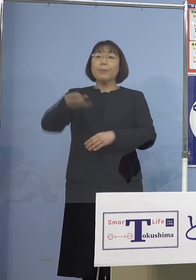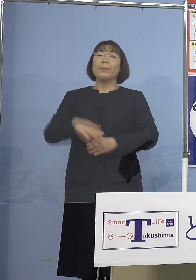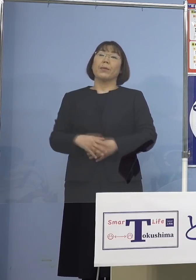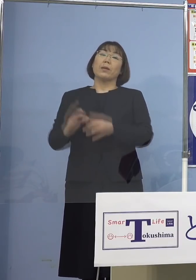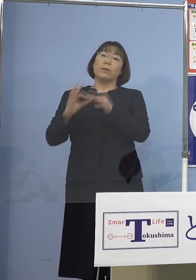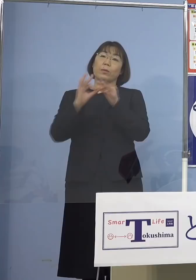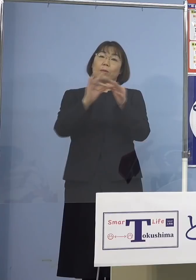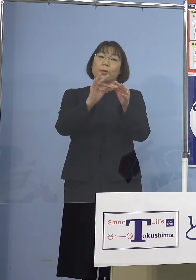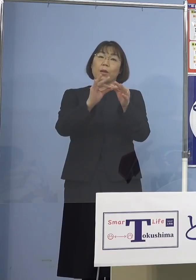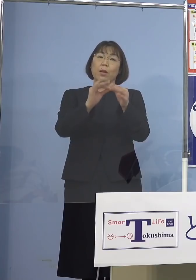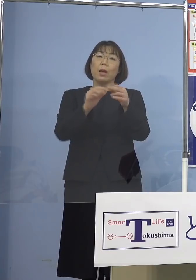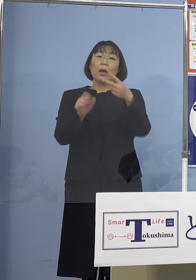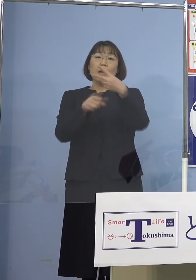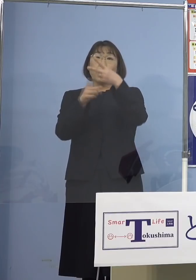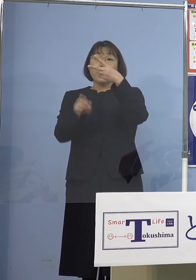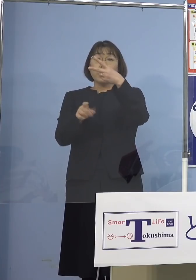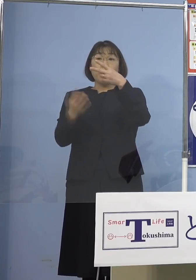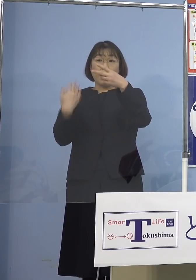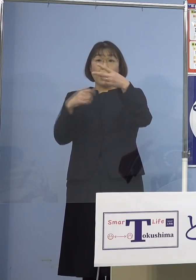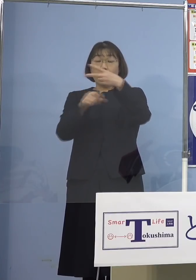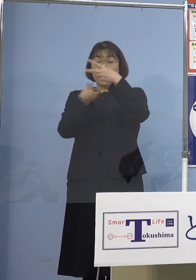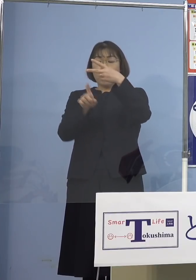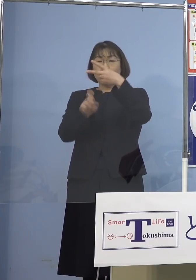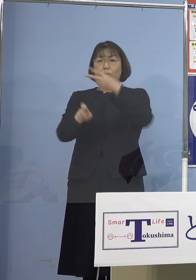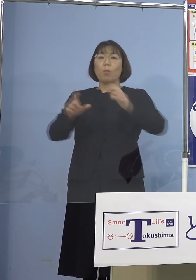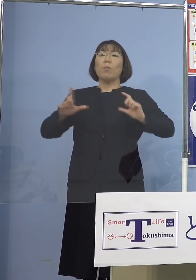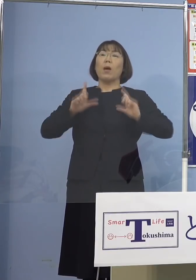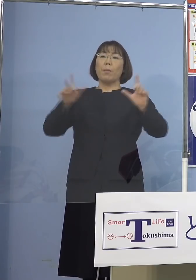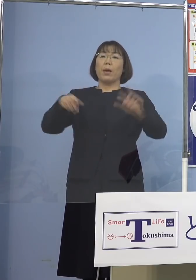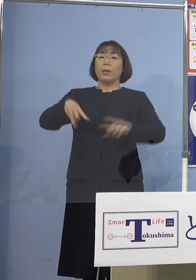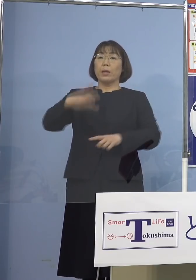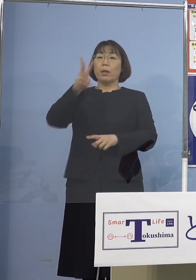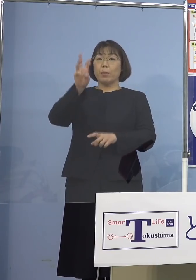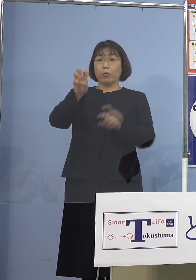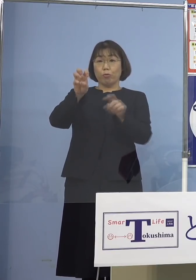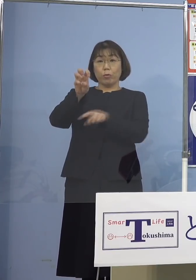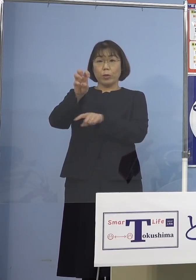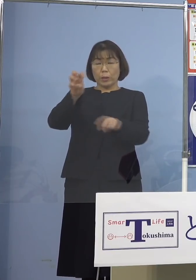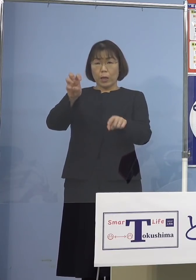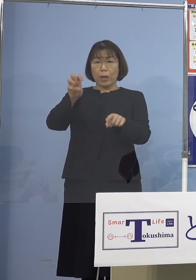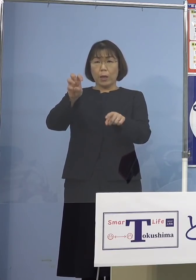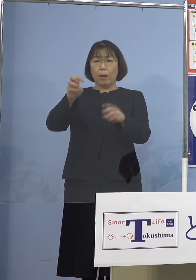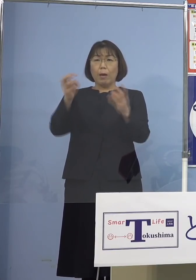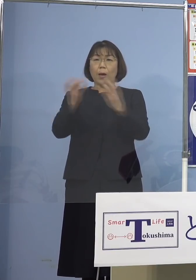2月10日に公表した 330名という突出した数字こそ